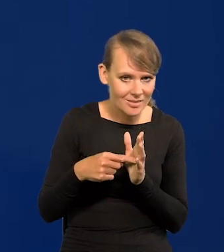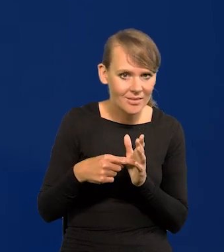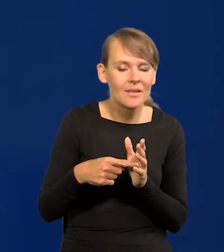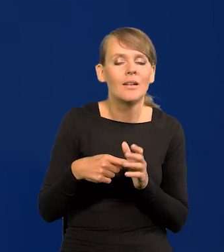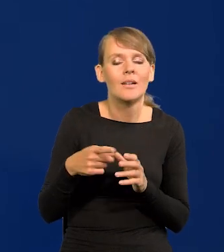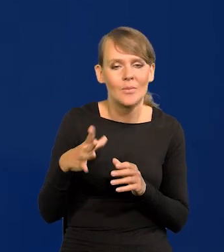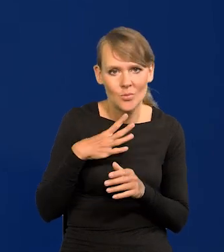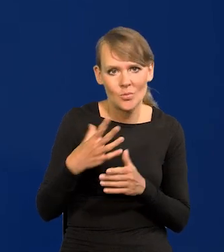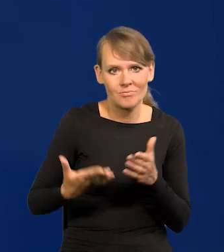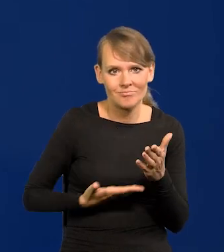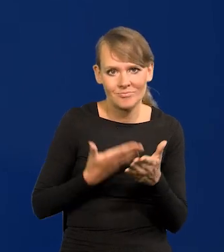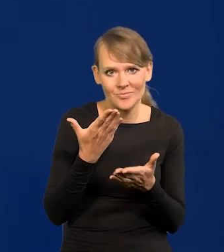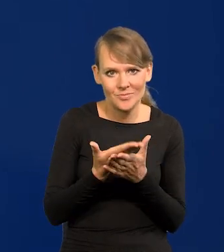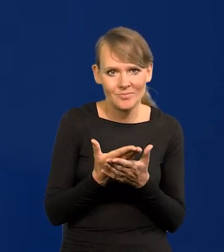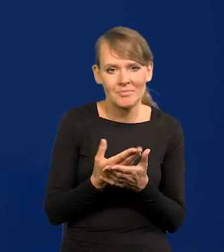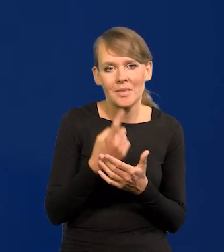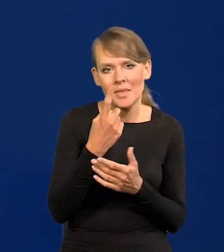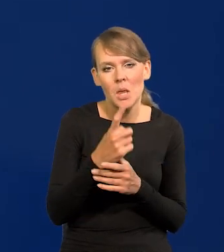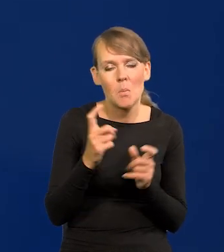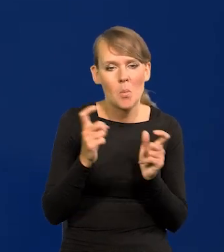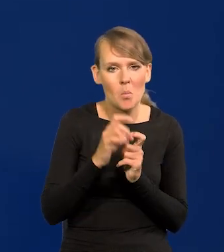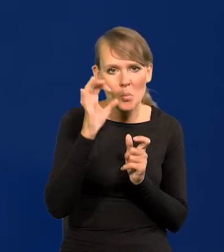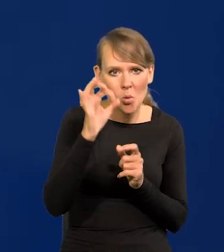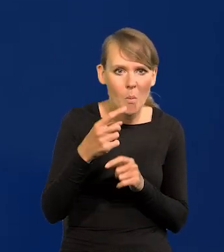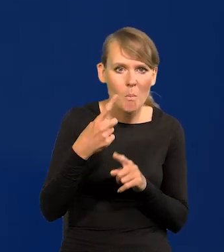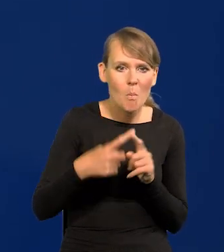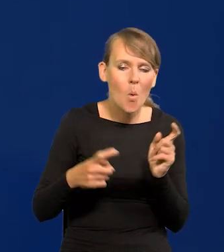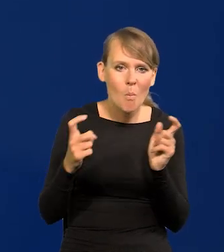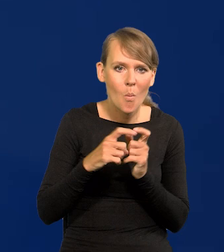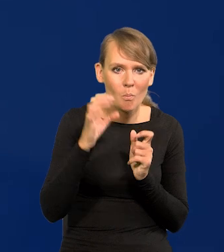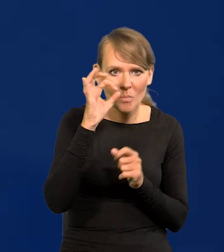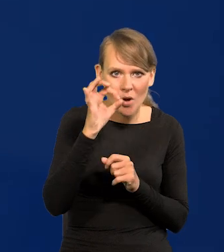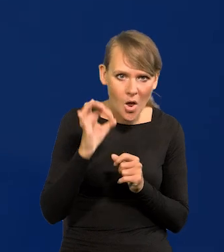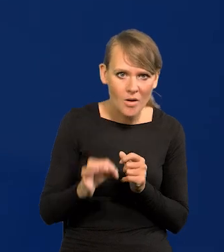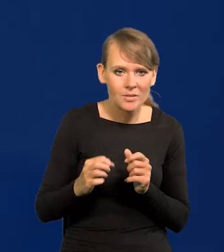składali wnioski o 1 punkt procentowy, o pół punktu procentowego,